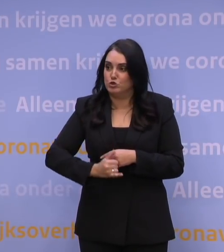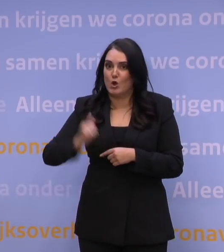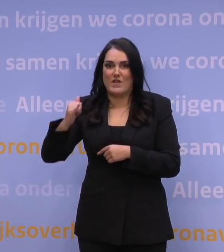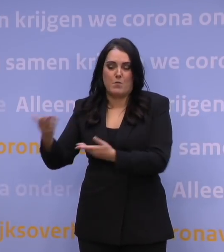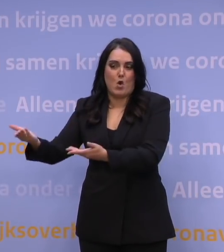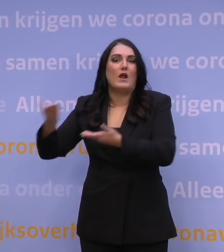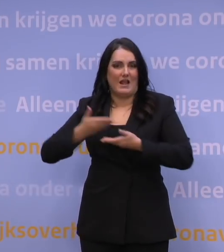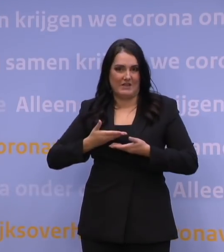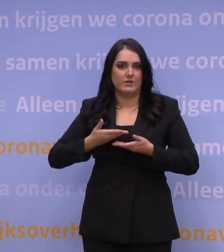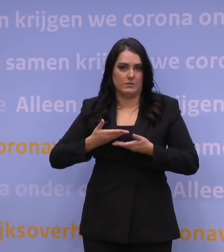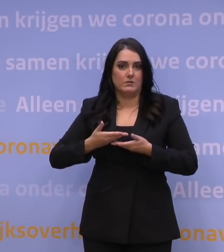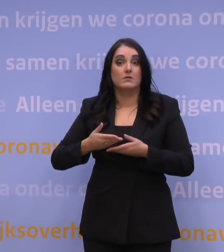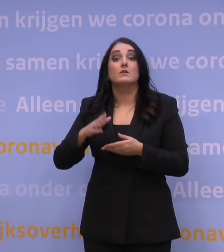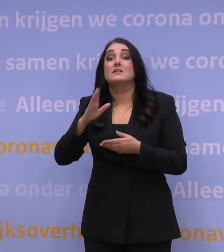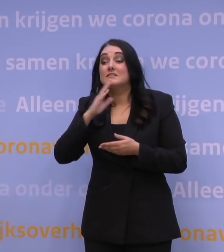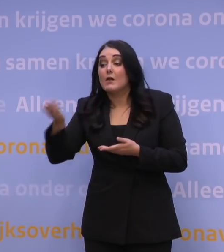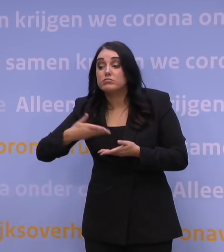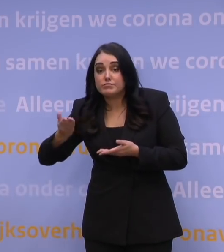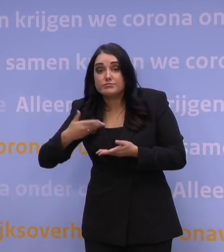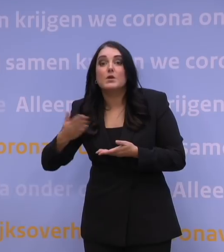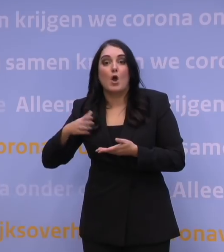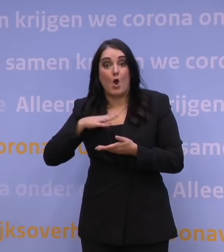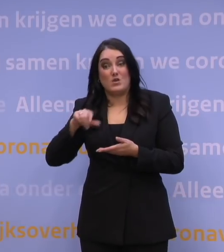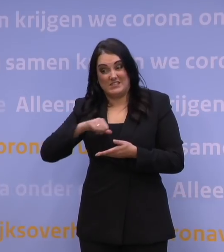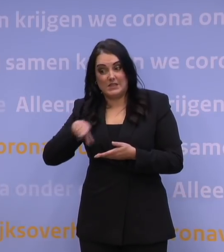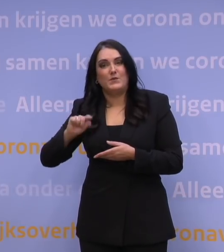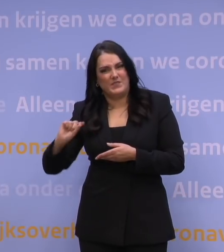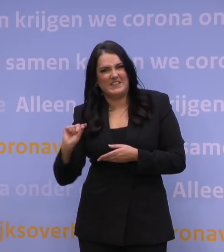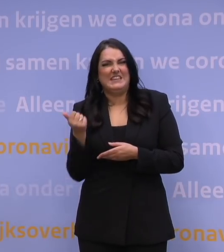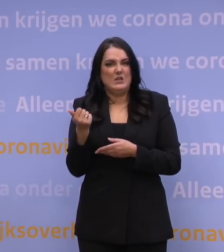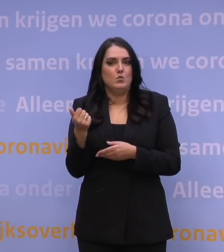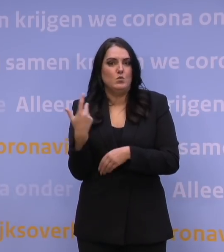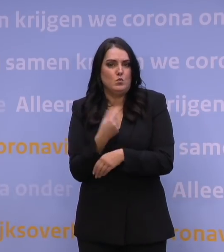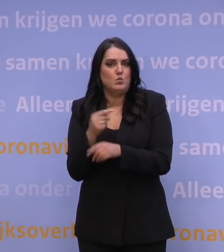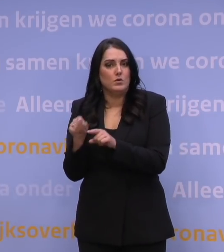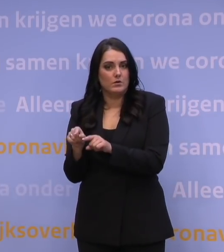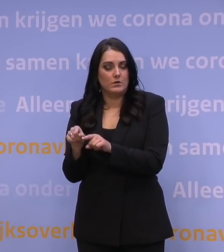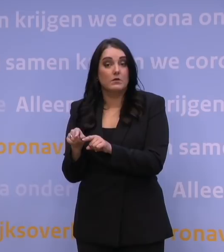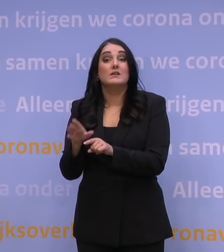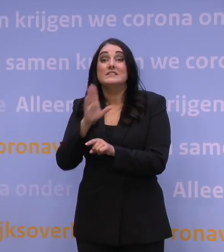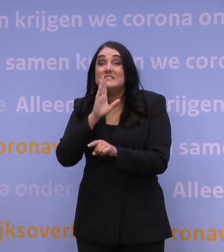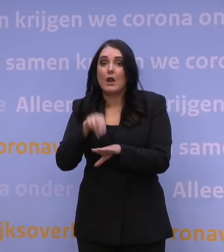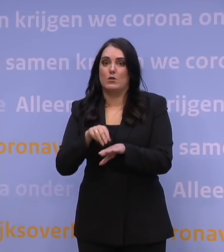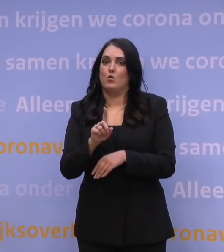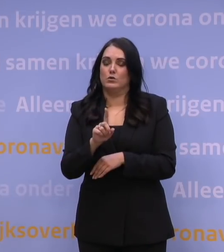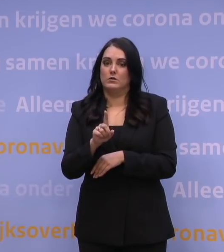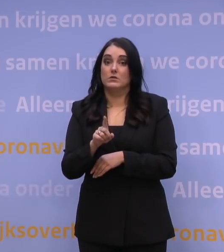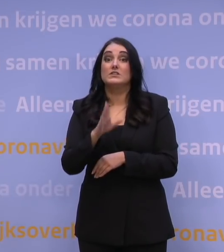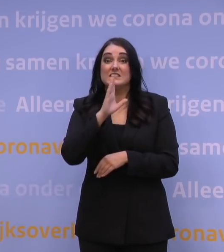Dat alle leveranties die we daarna krijgen, dat het ook van het nieuwe spul zal zijn. Dus als het nodig is, dus stel dat deze booster, zetten we heel erg snel,